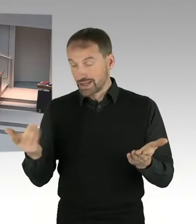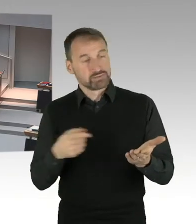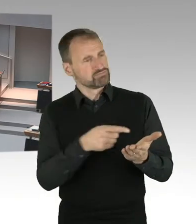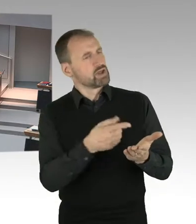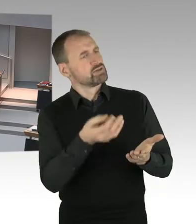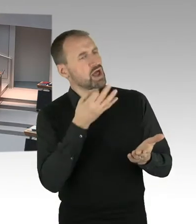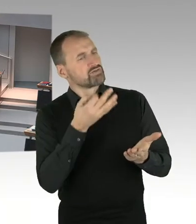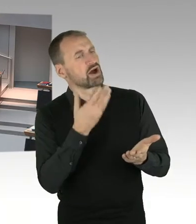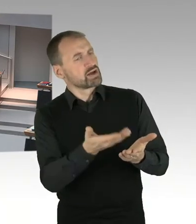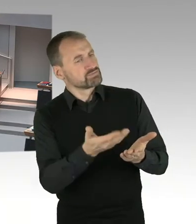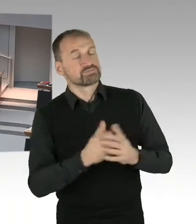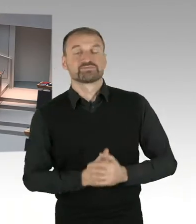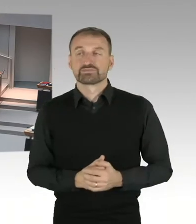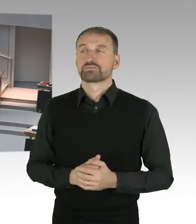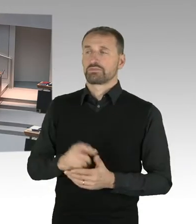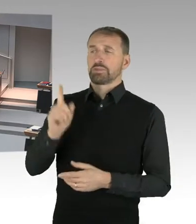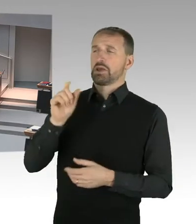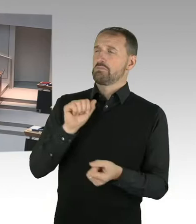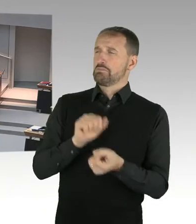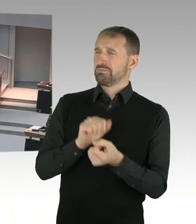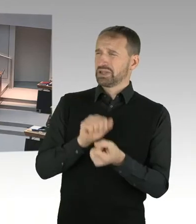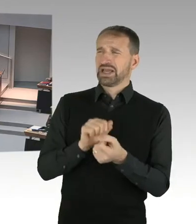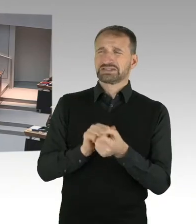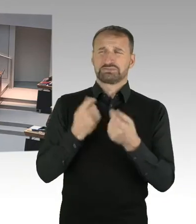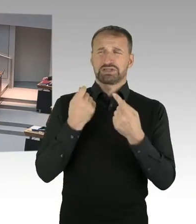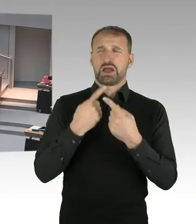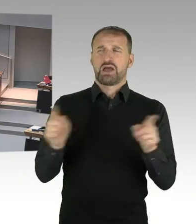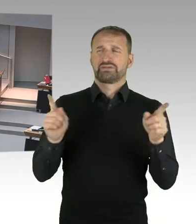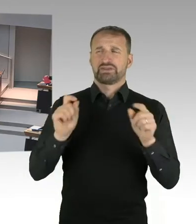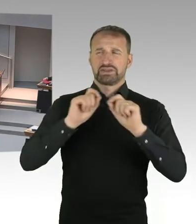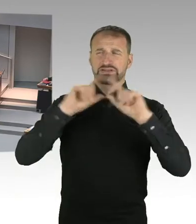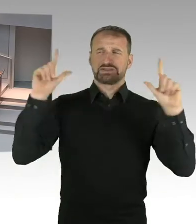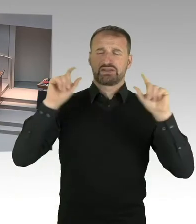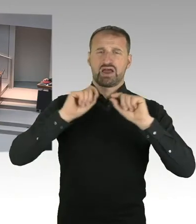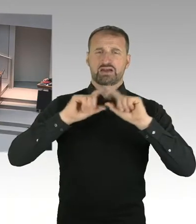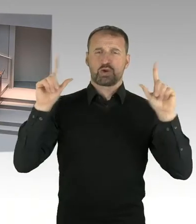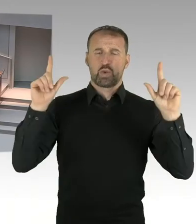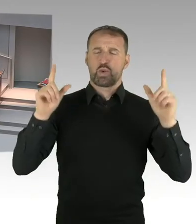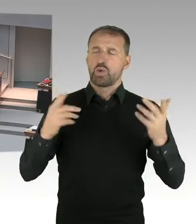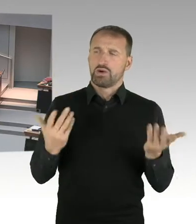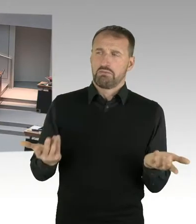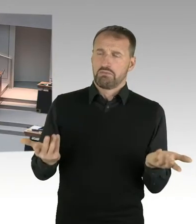Wird der Senat das, wird das Verfassungsgericht direkt anrufen, wenn es eine Regelung zu Lasten der Mieterinnen und Mieter gibt?